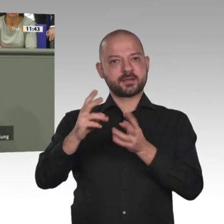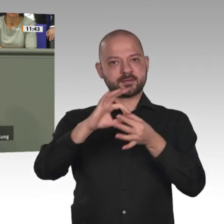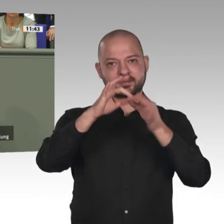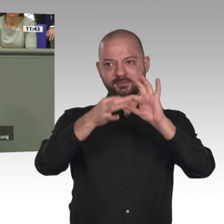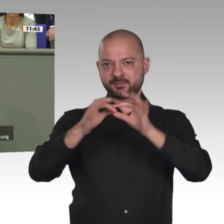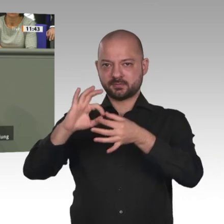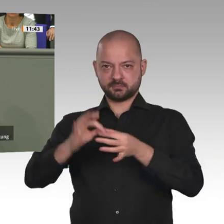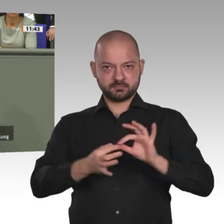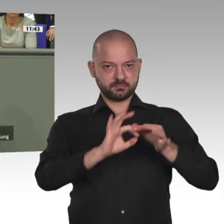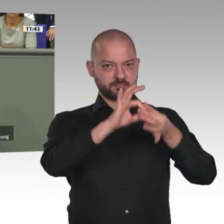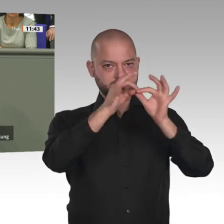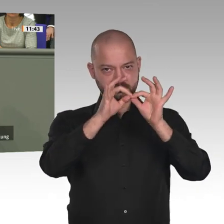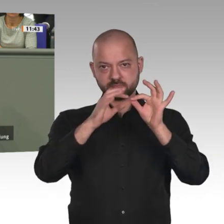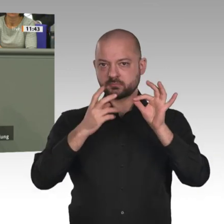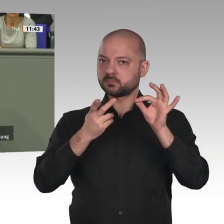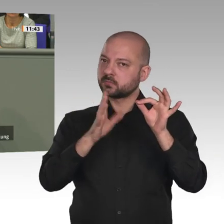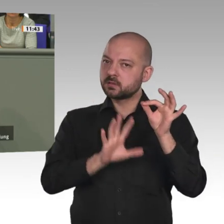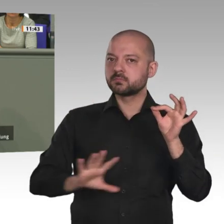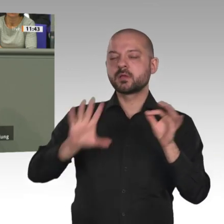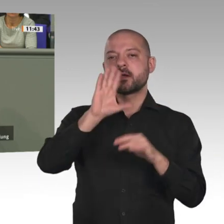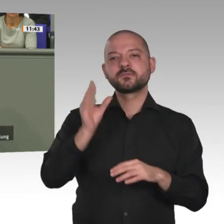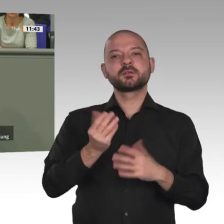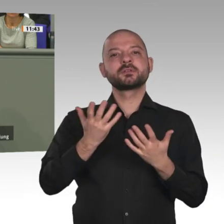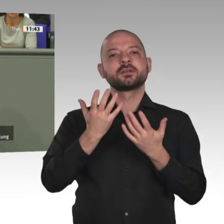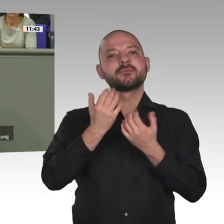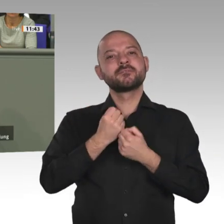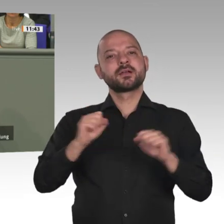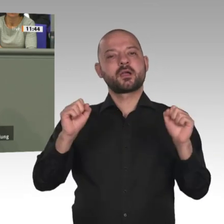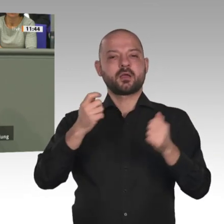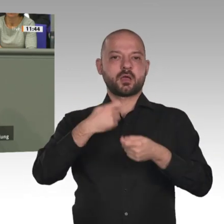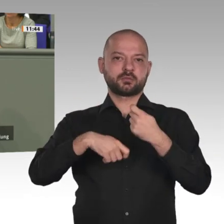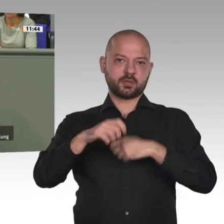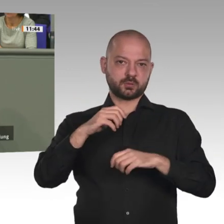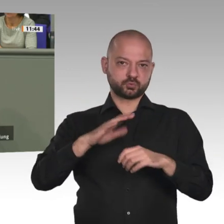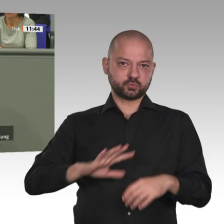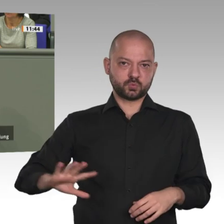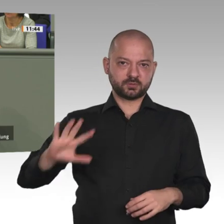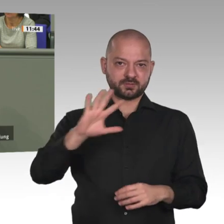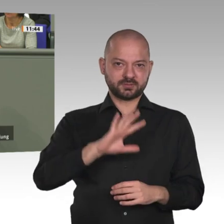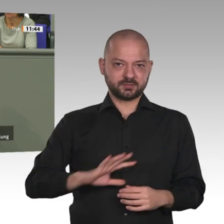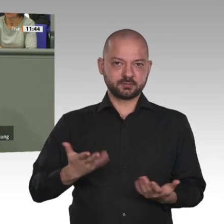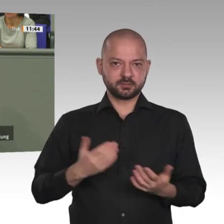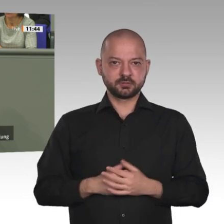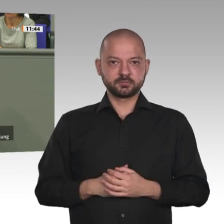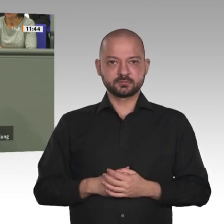mit ehemaligen Boko-Haram-Kämpfern gesprochen. Die sagten mir unter vier Augen: Ich hatte